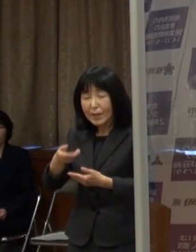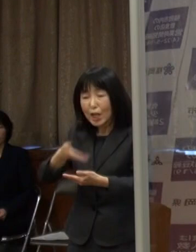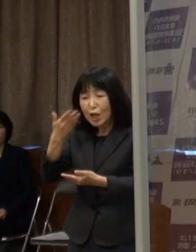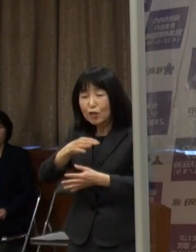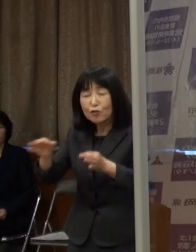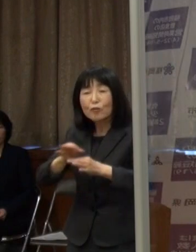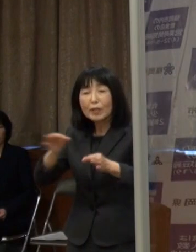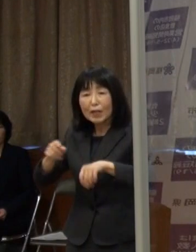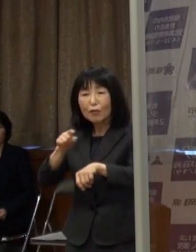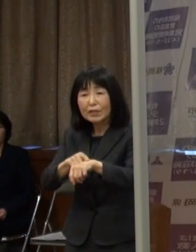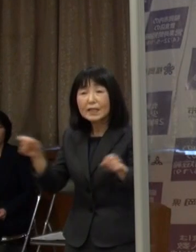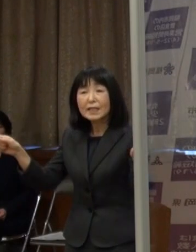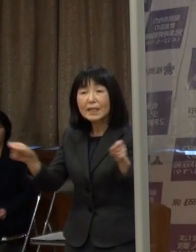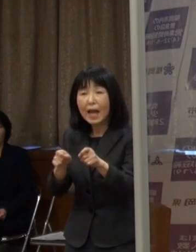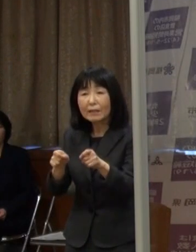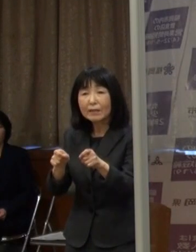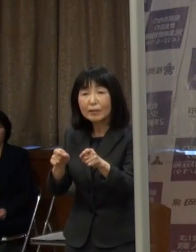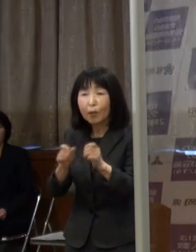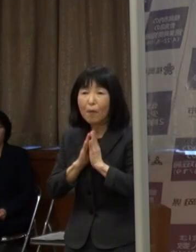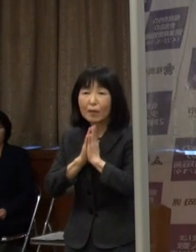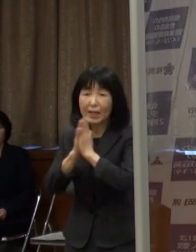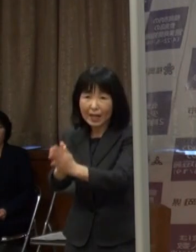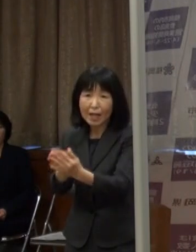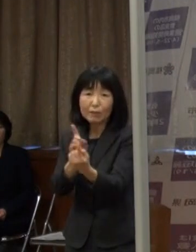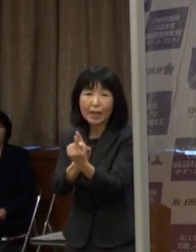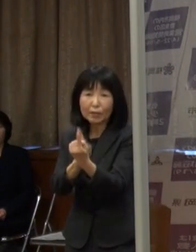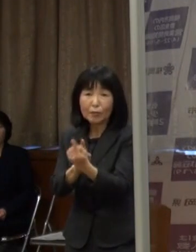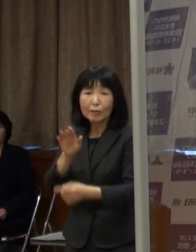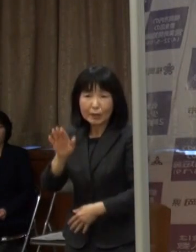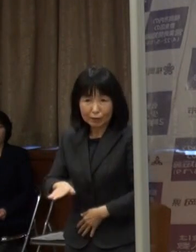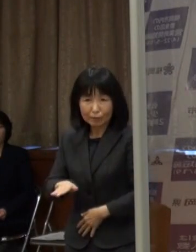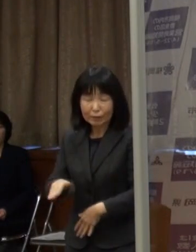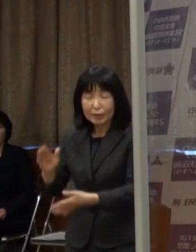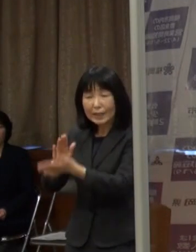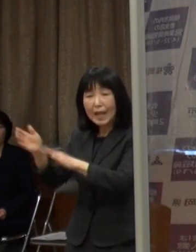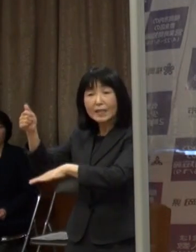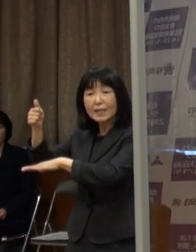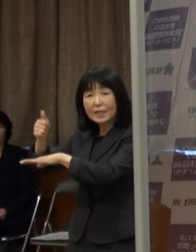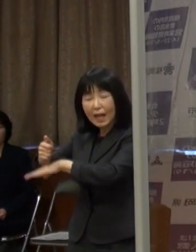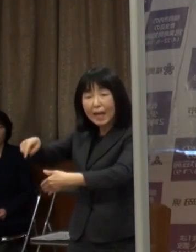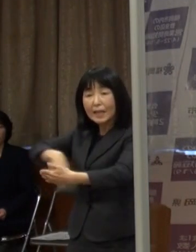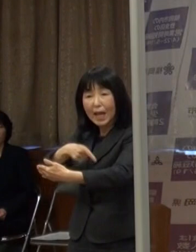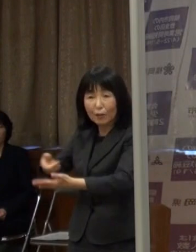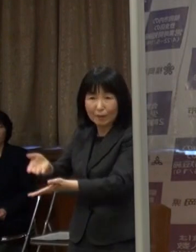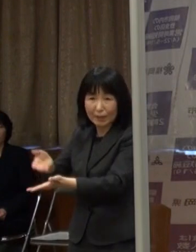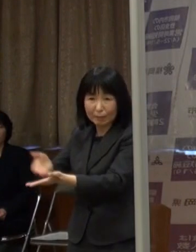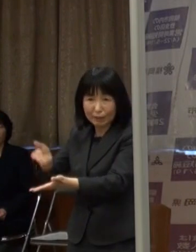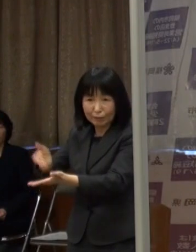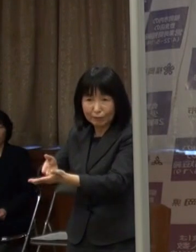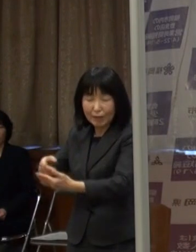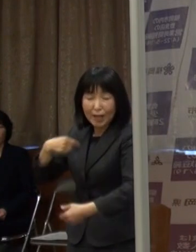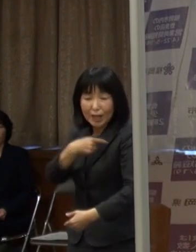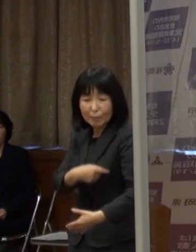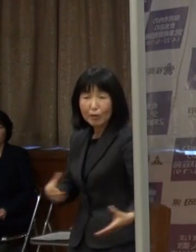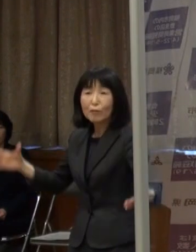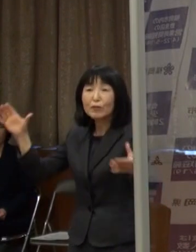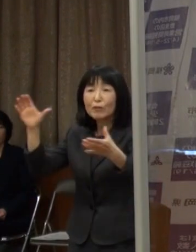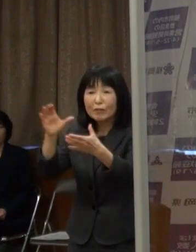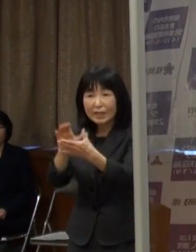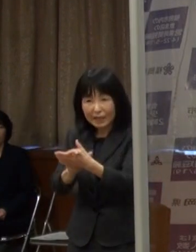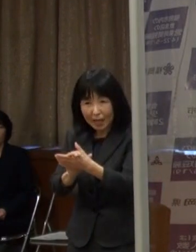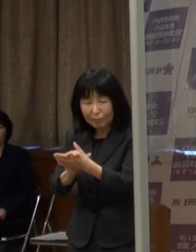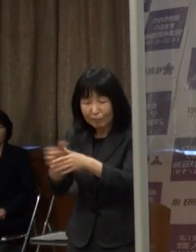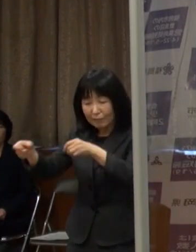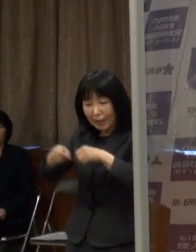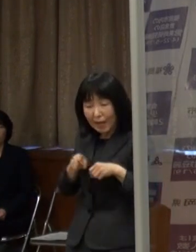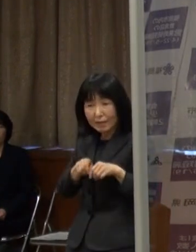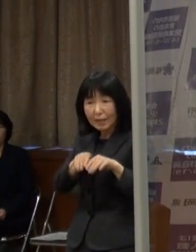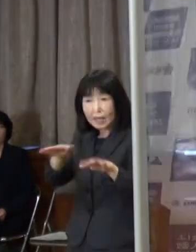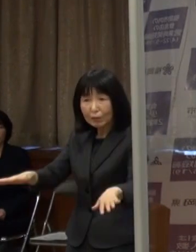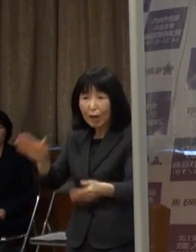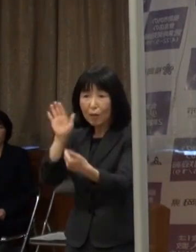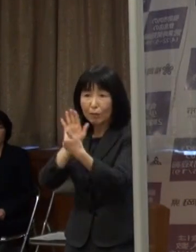内容については これから知事からお話をいただくということになりますが ぜひ気持ちを一つに 感染拡大を食い止めたいと思いますので どうぞよろしくお願いします